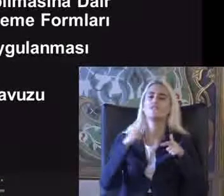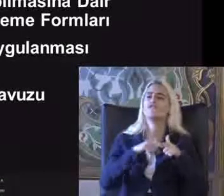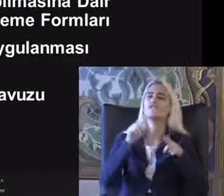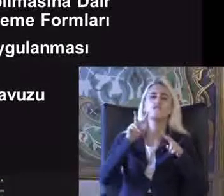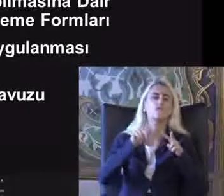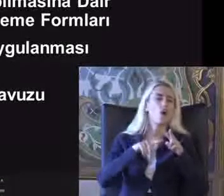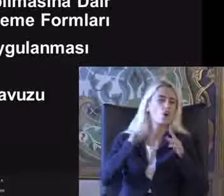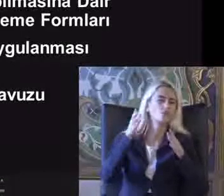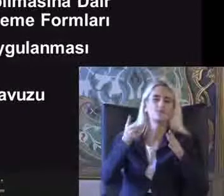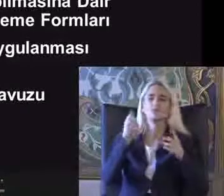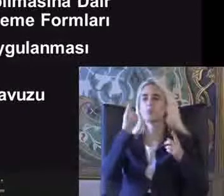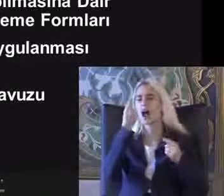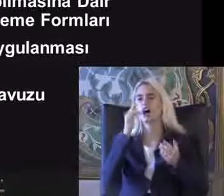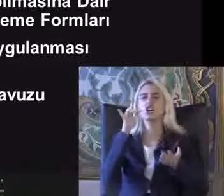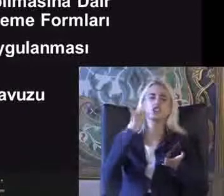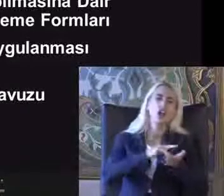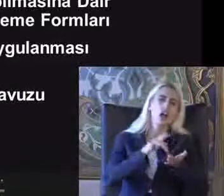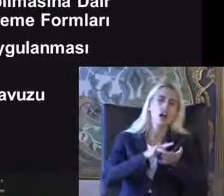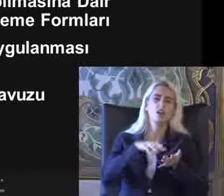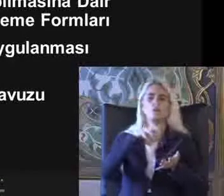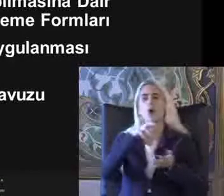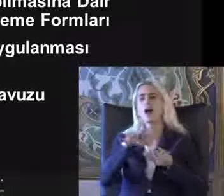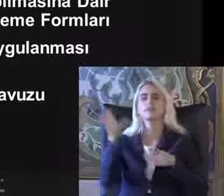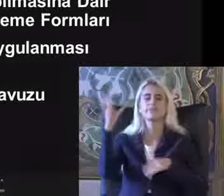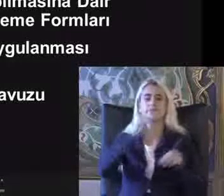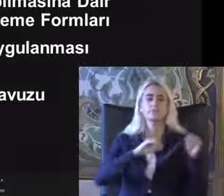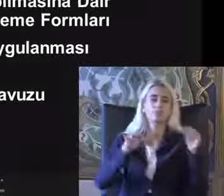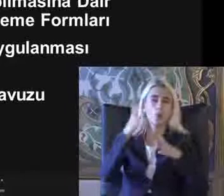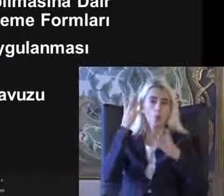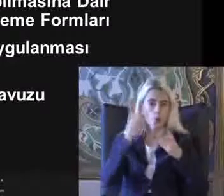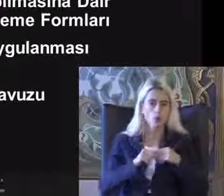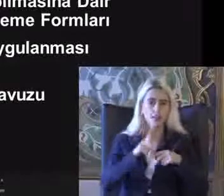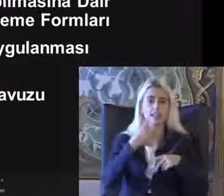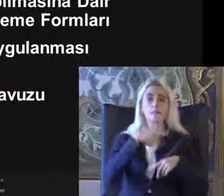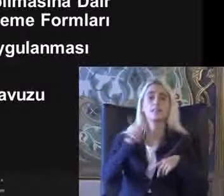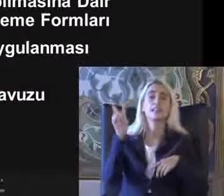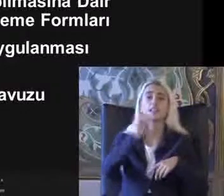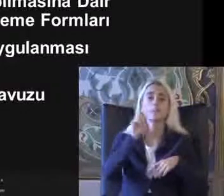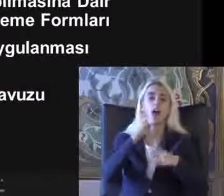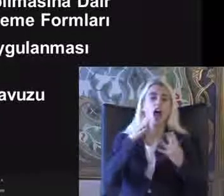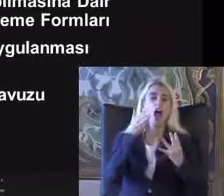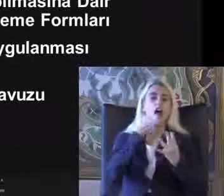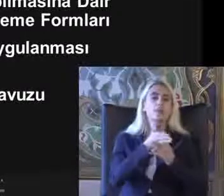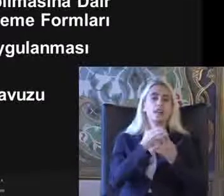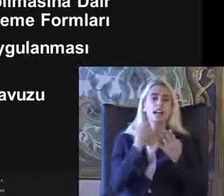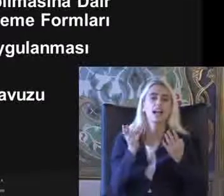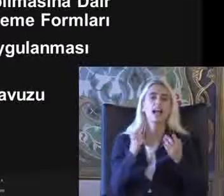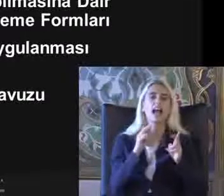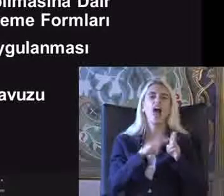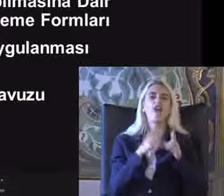Para cezaları geleceği söylendi 2020'de de erişilebilirlik kılavuzu yayınlandı